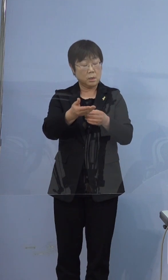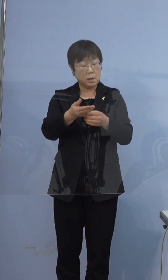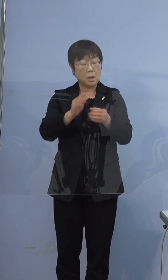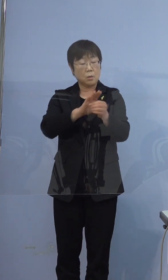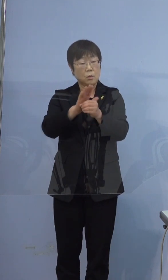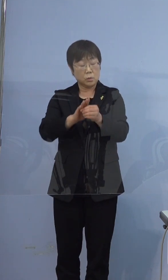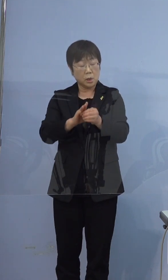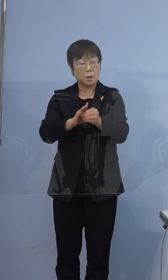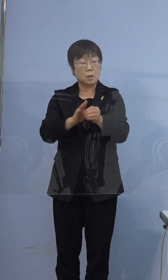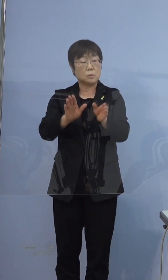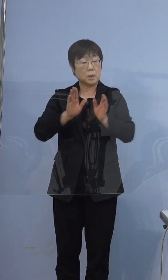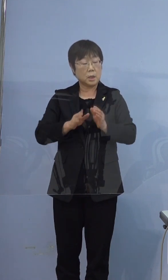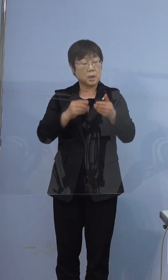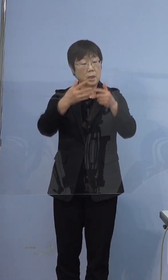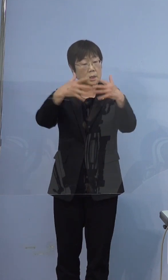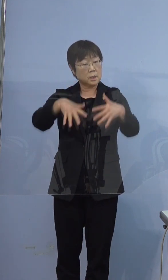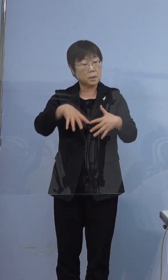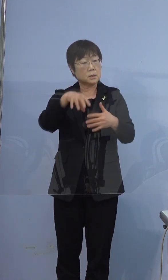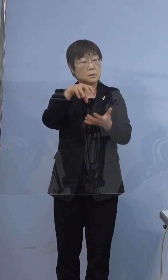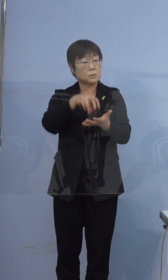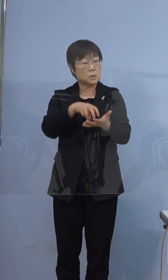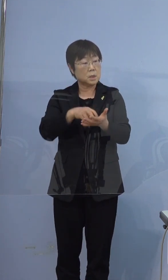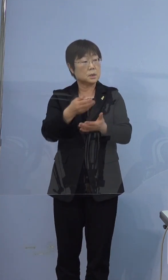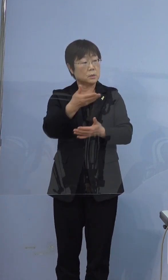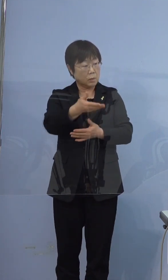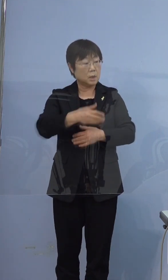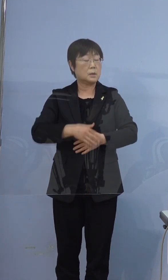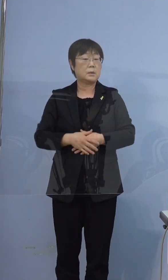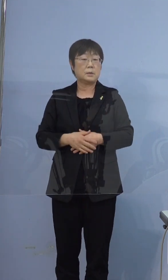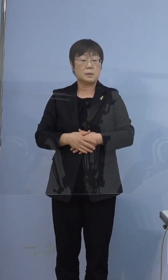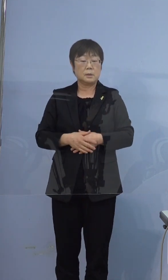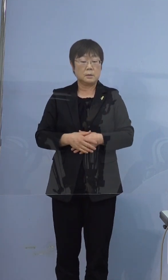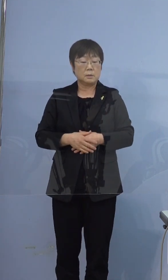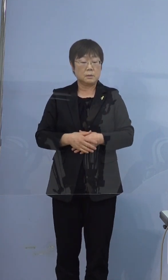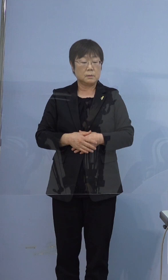いらっしゃるという認識でいいでしょうか